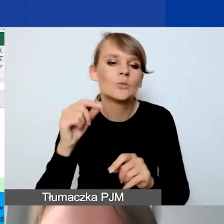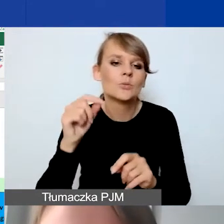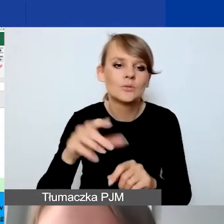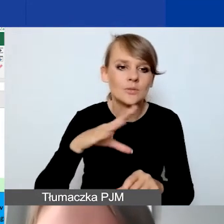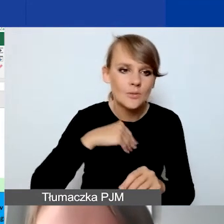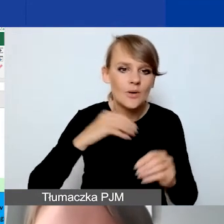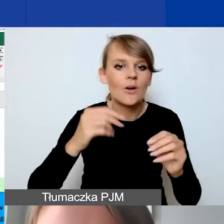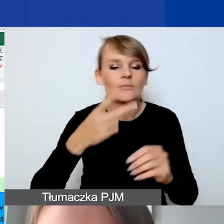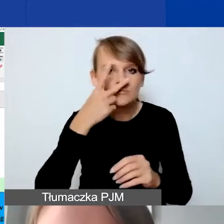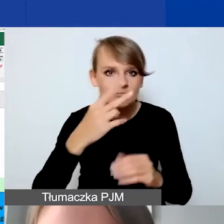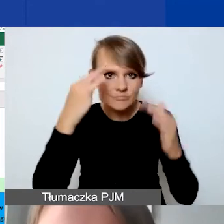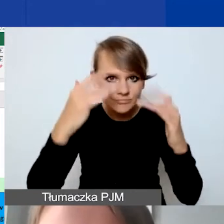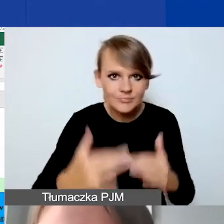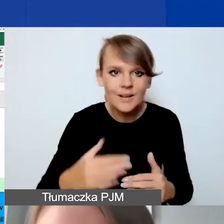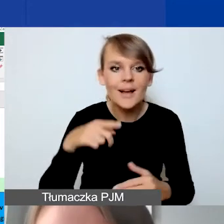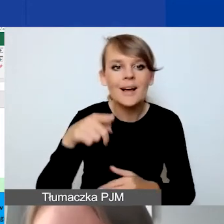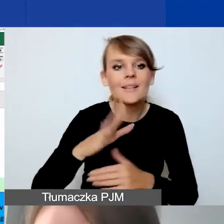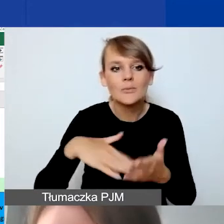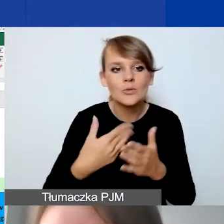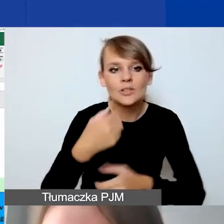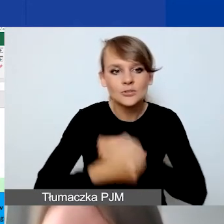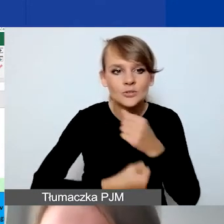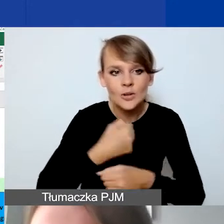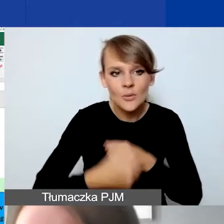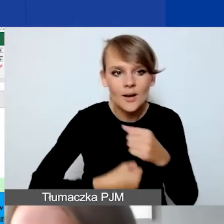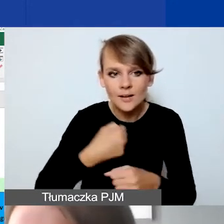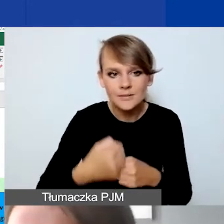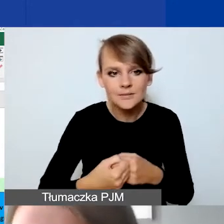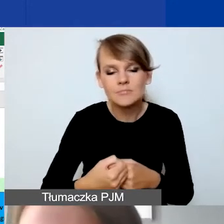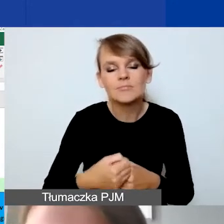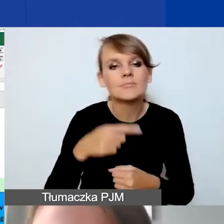W przypadku działań, to oznacza, że w zależności od tego, ile działań państwo będą mieli,